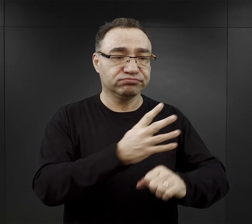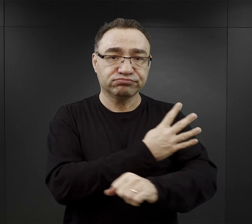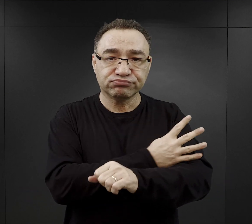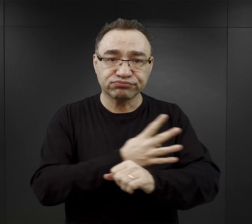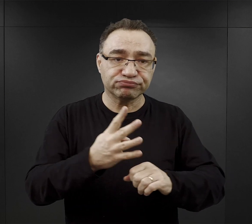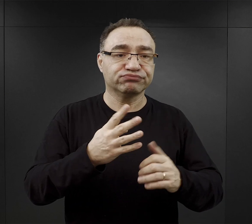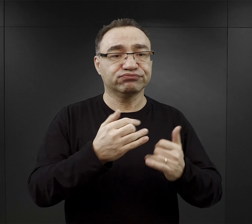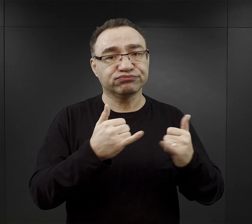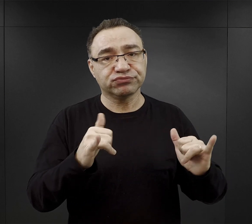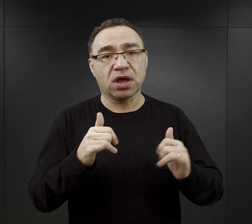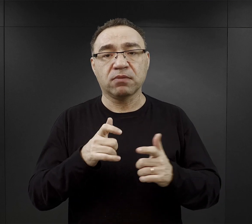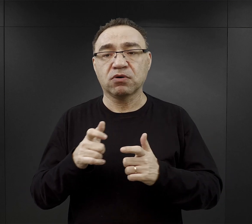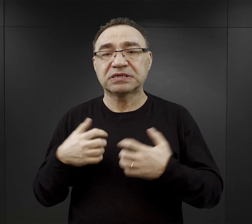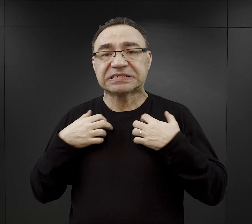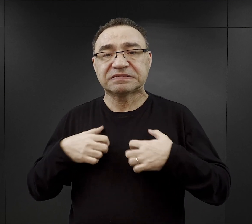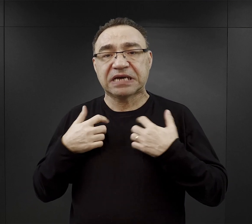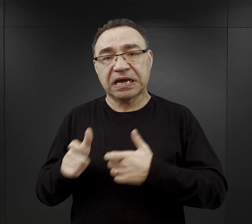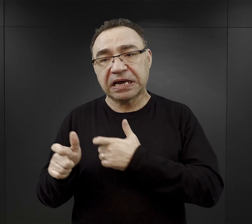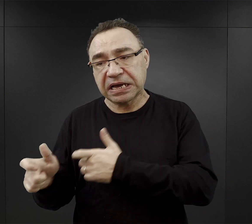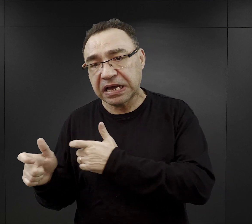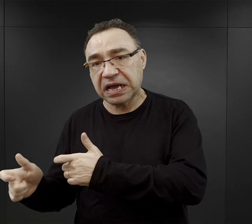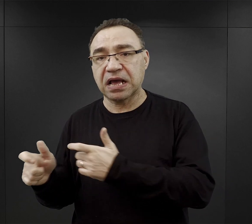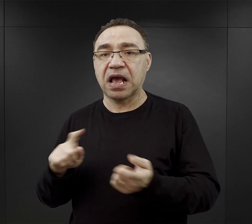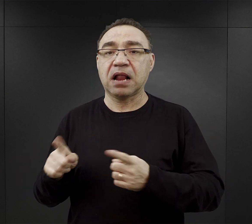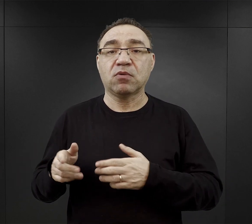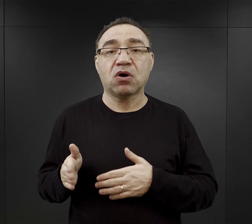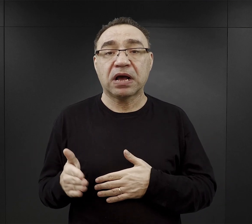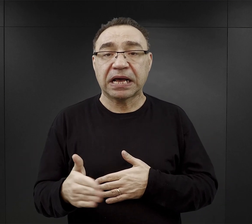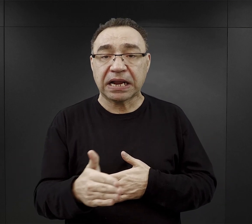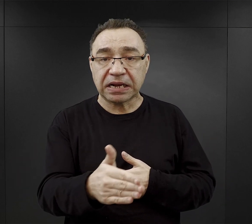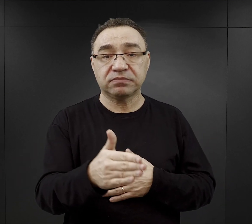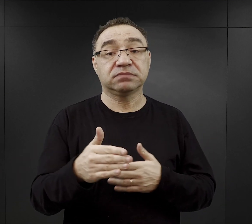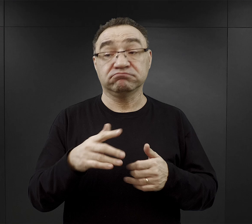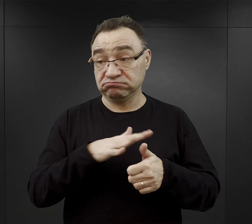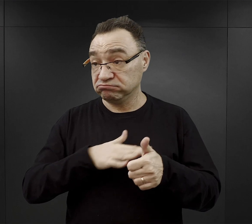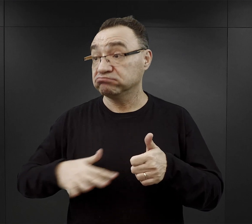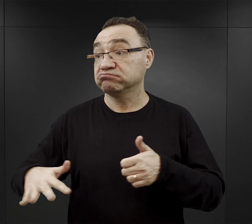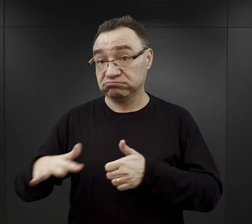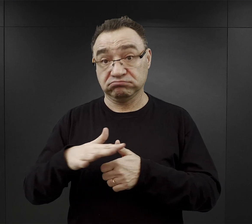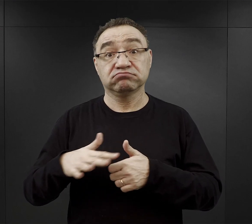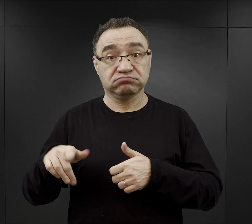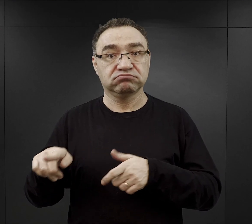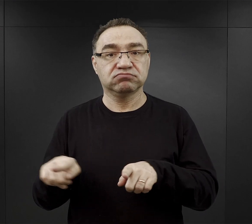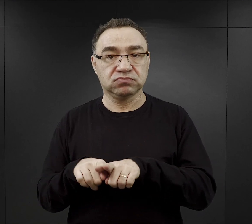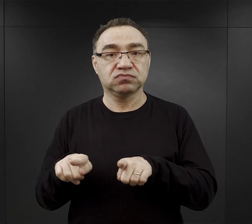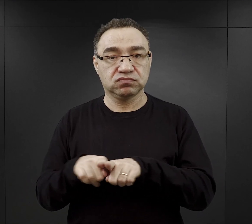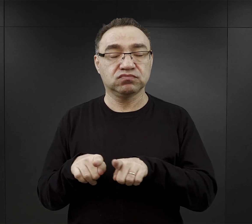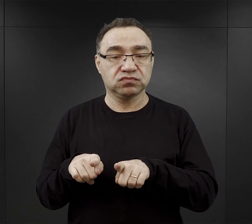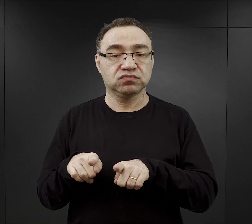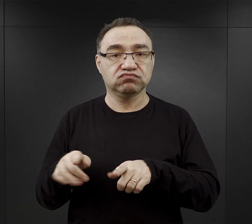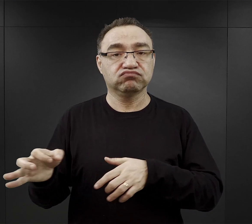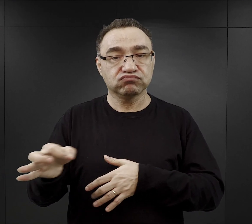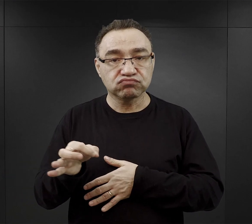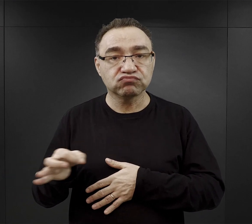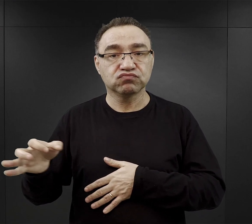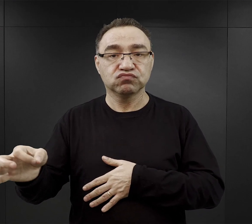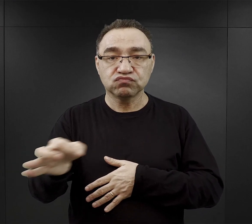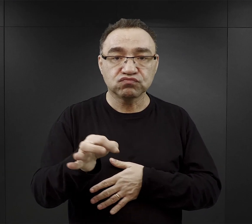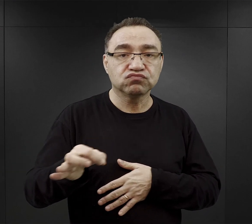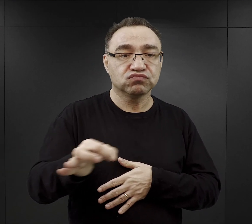albo przy hodowli zwierząt, albo przy hodowli ryb, ponieważ tutaj w okolicy są znaczne kompleksy stawów hodowlanych.